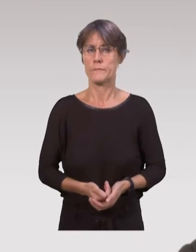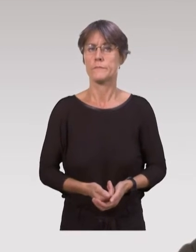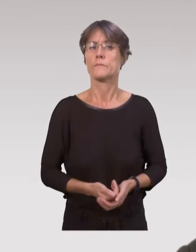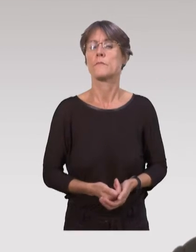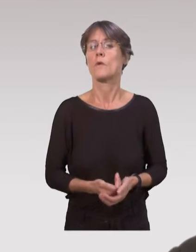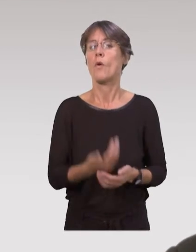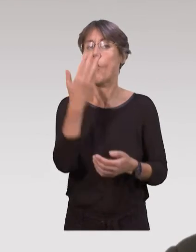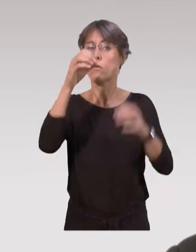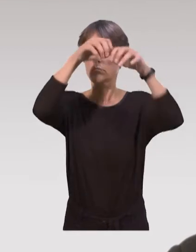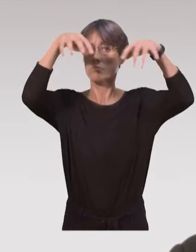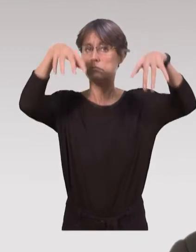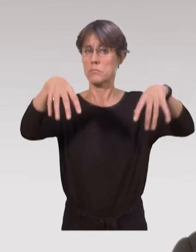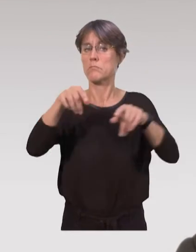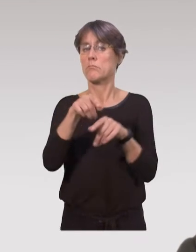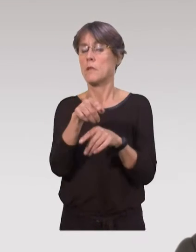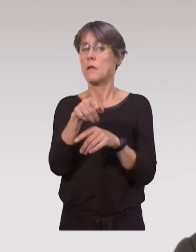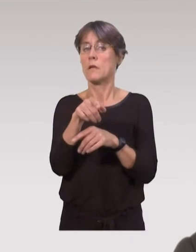surtout que c’est gratuit.